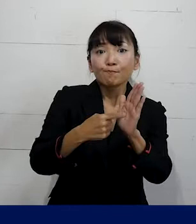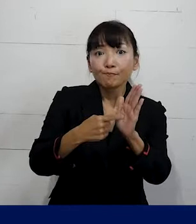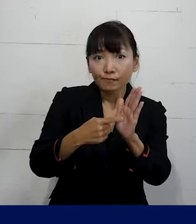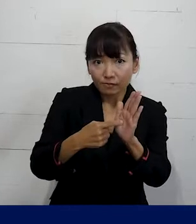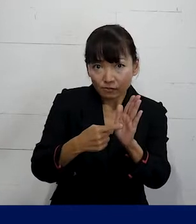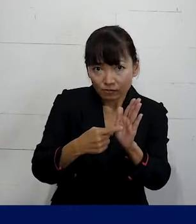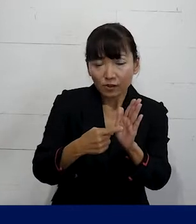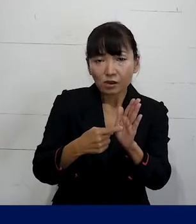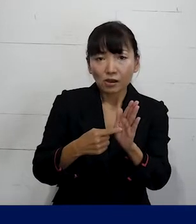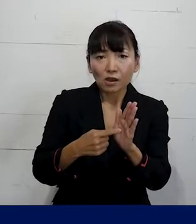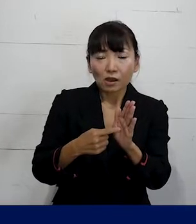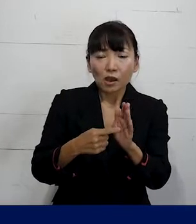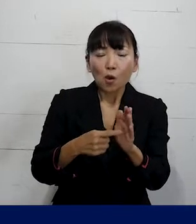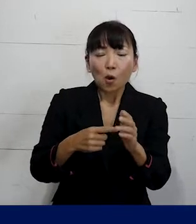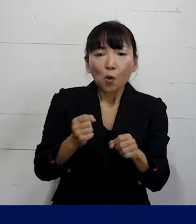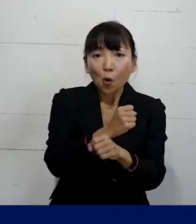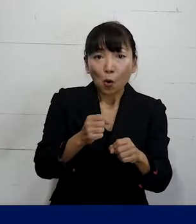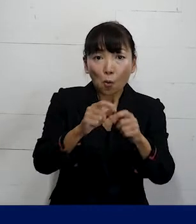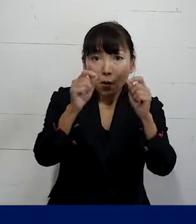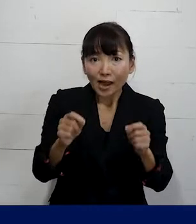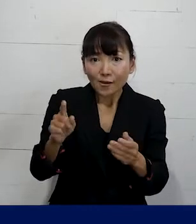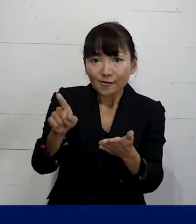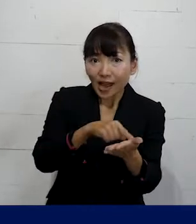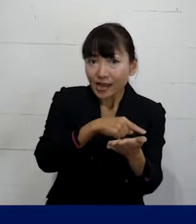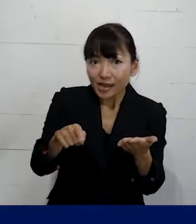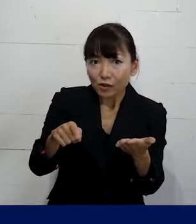どうやって労働問題を解決をしているか